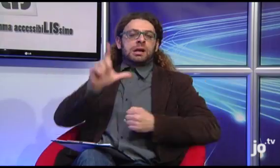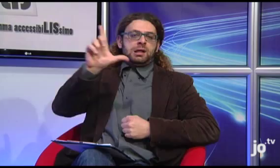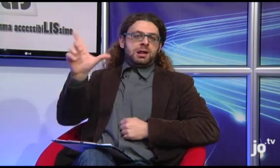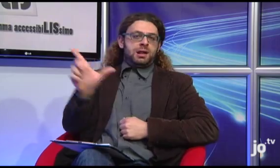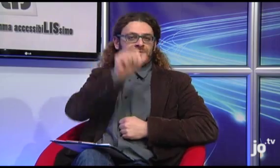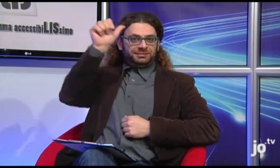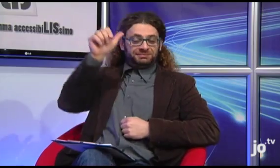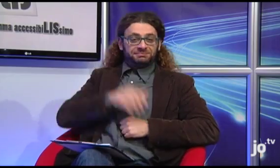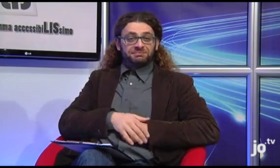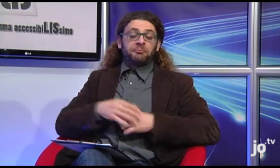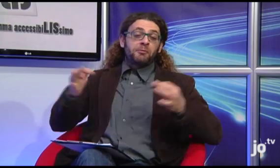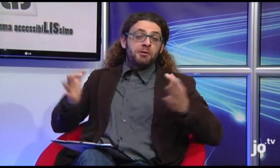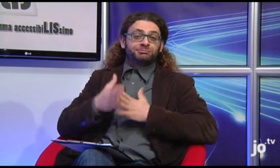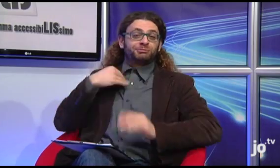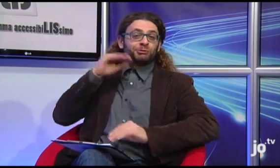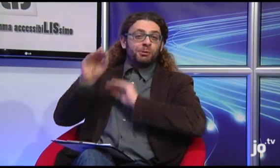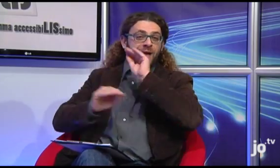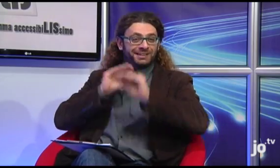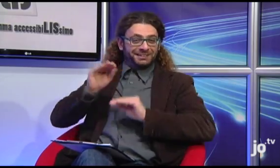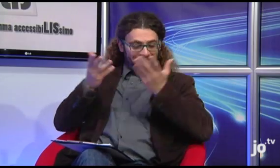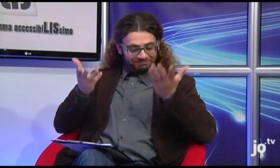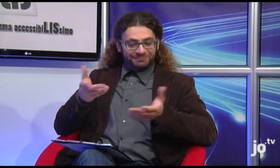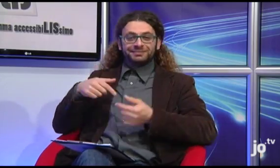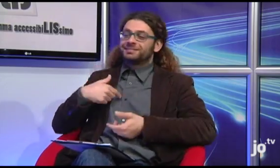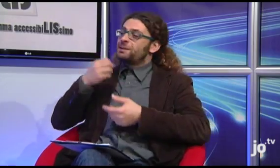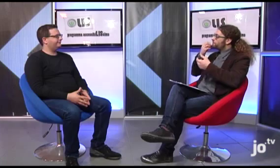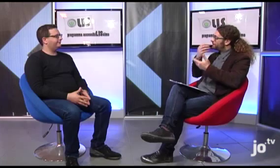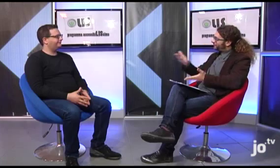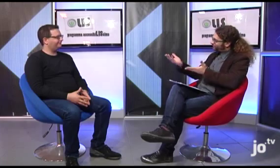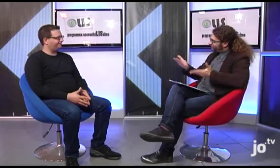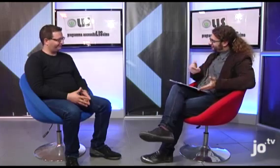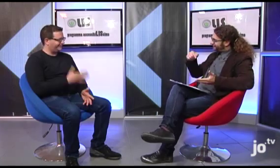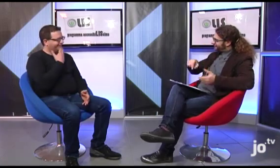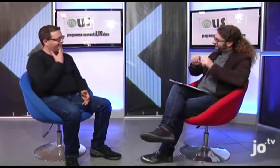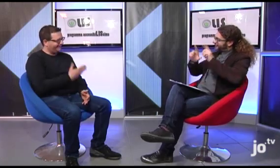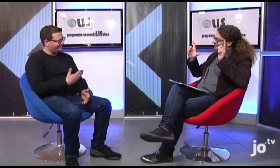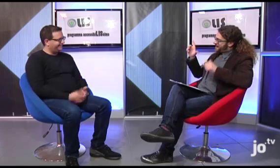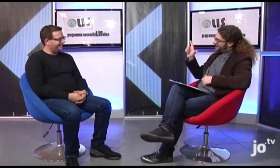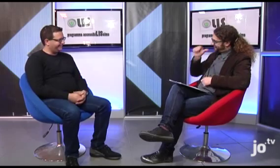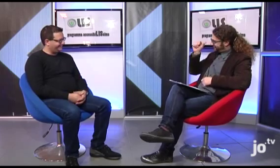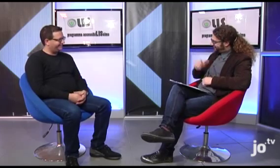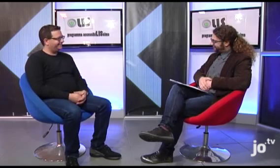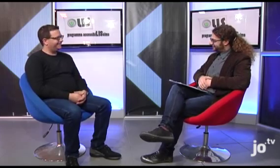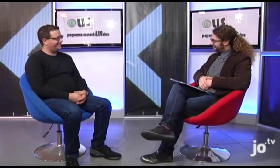Colgo l'occasione per fargli qualche domanda. Benvenuto ad AccessibiLIssimo! DAVIDE: Grazie!